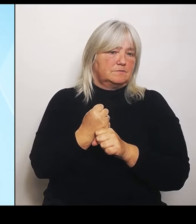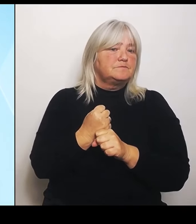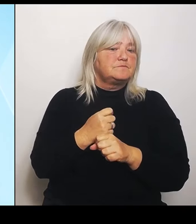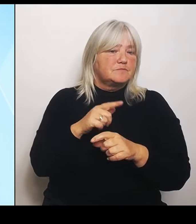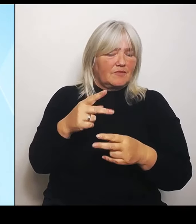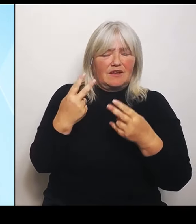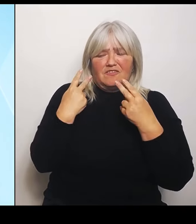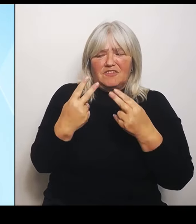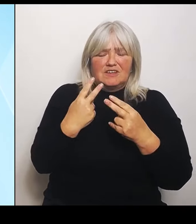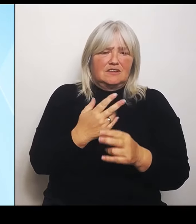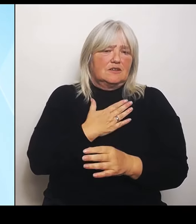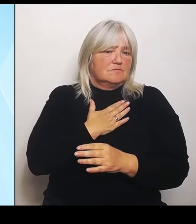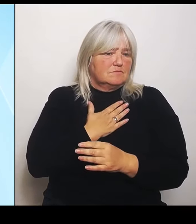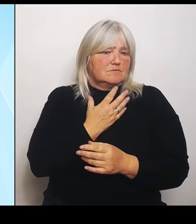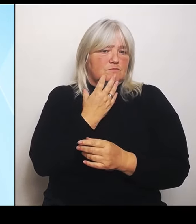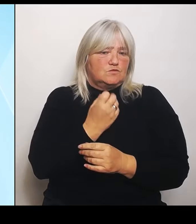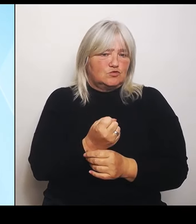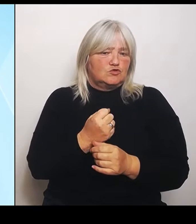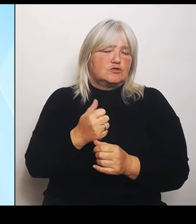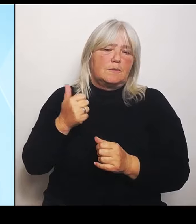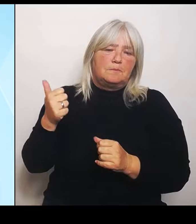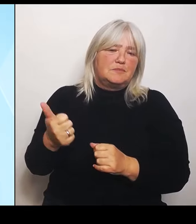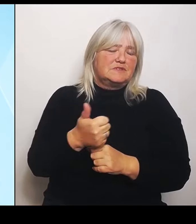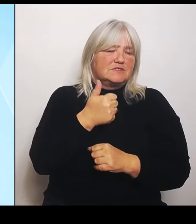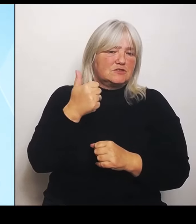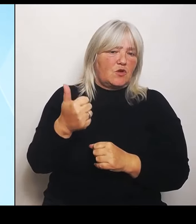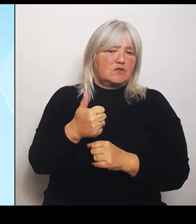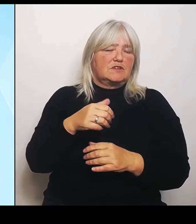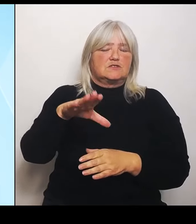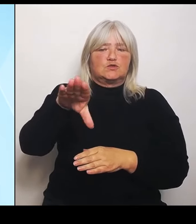Zusammenarbeit und die Verständigung im Bereich der Jugend.